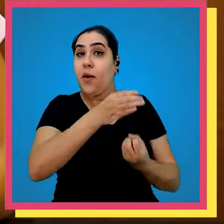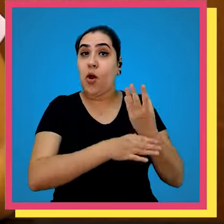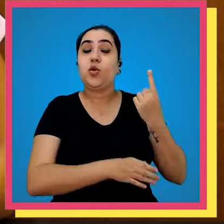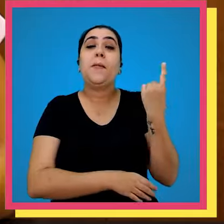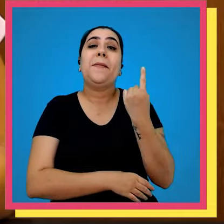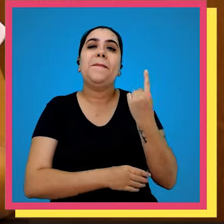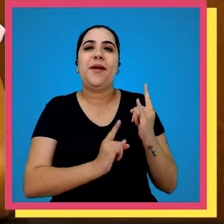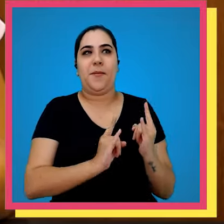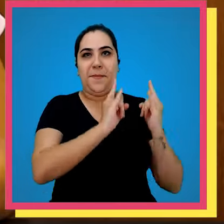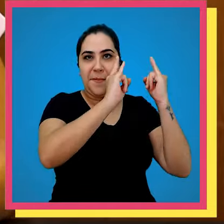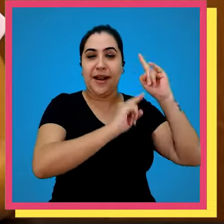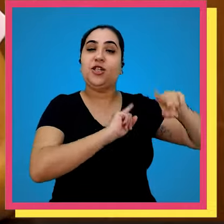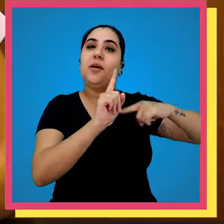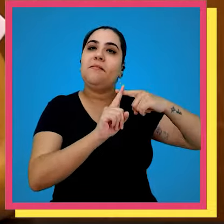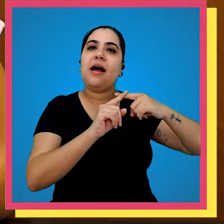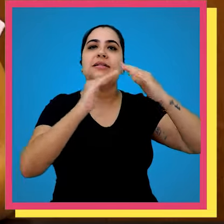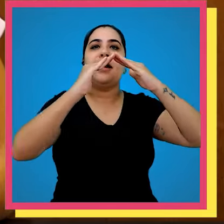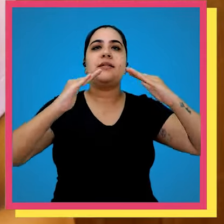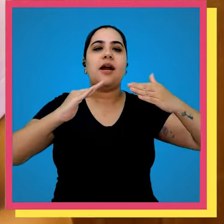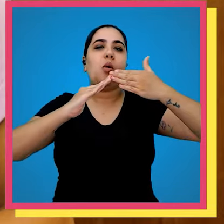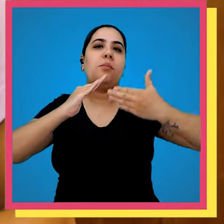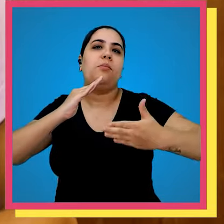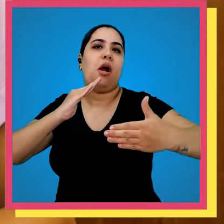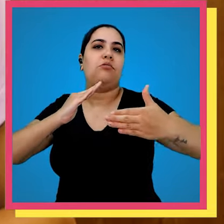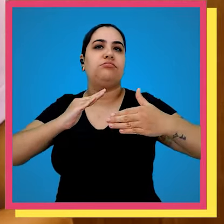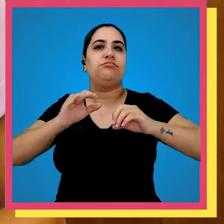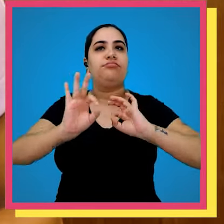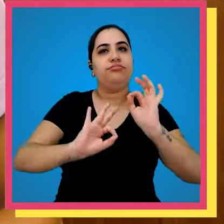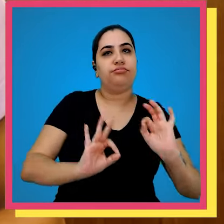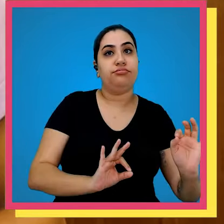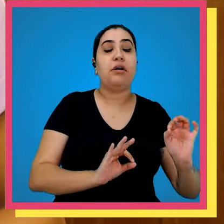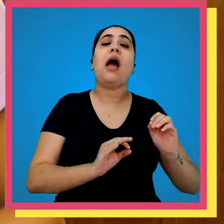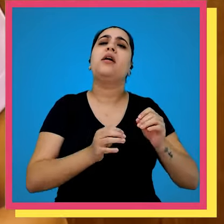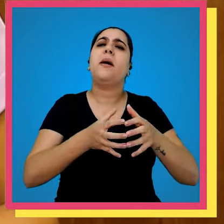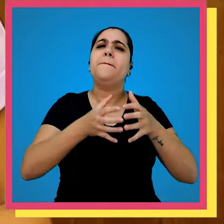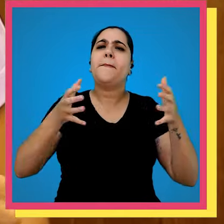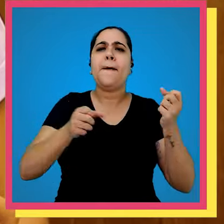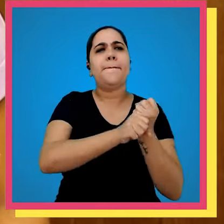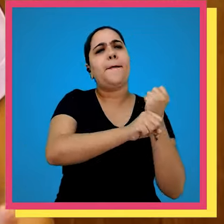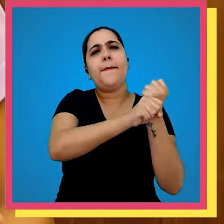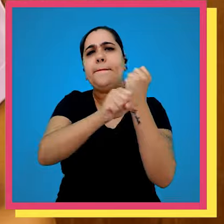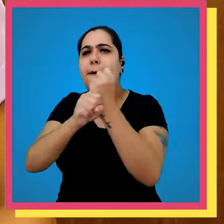construídos o primeiro prédio e também o galpão dali para frente não paramos ampliamos os galpões